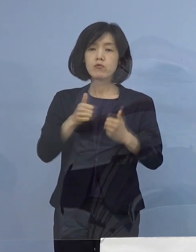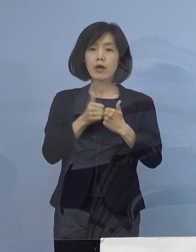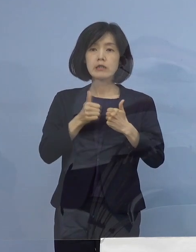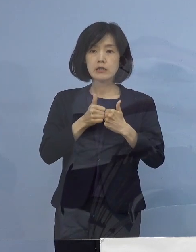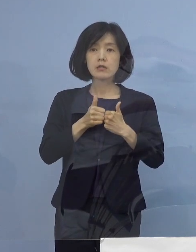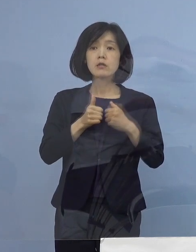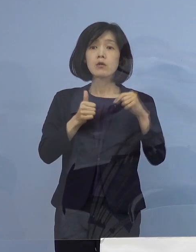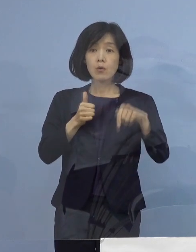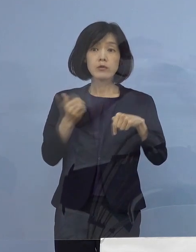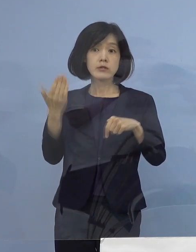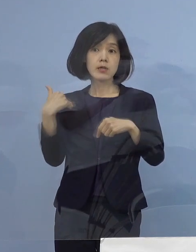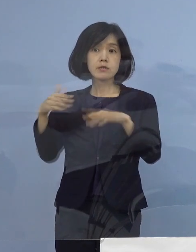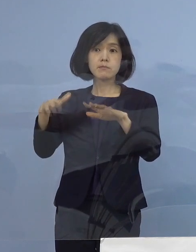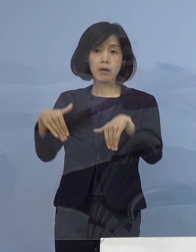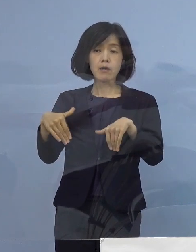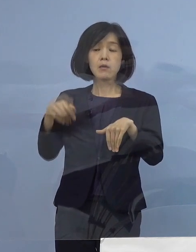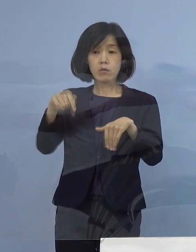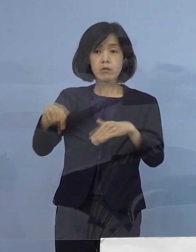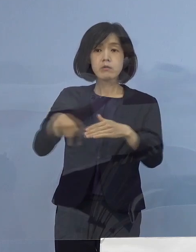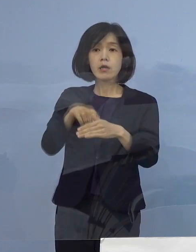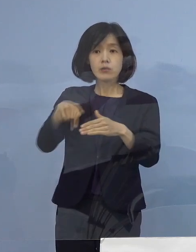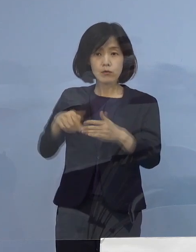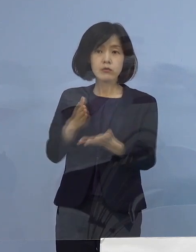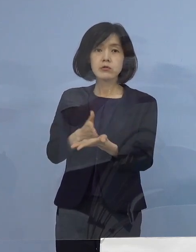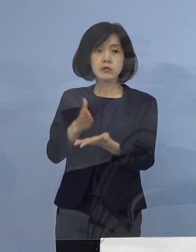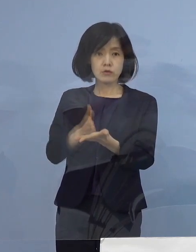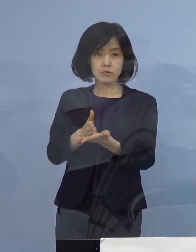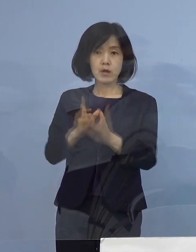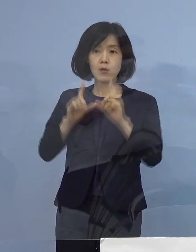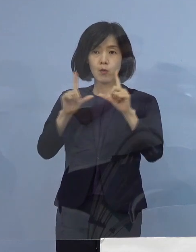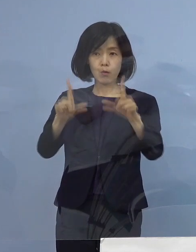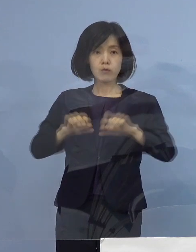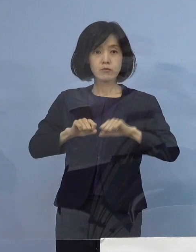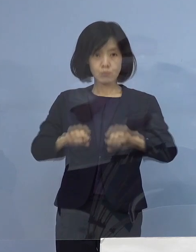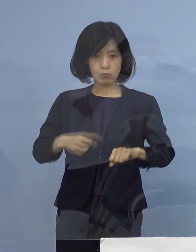これを行いましたので その結果などについて報告をさせていただきます